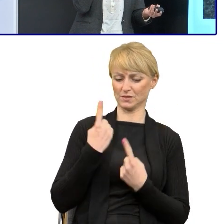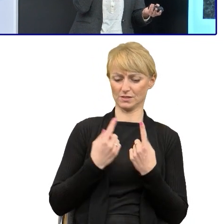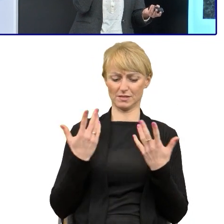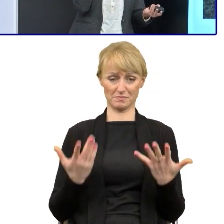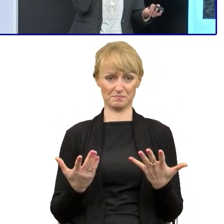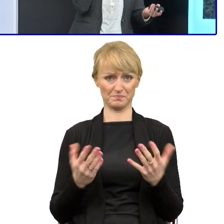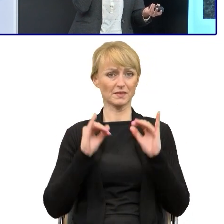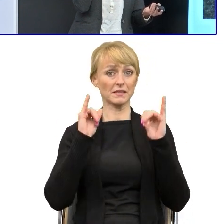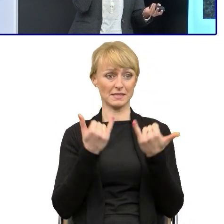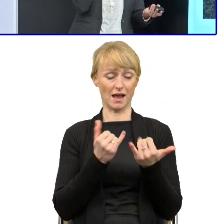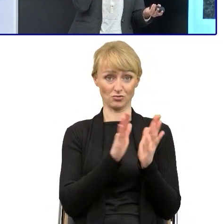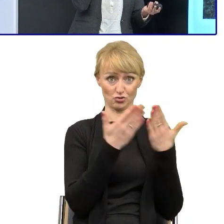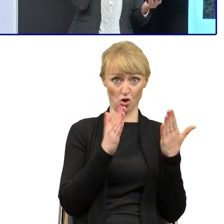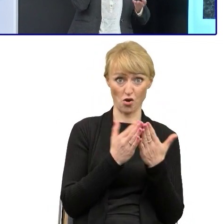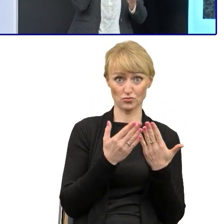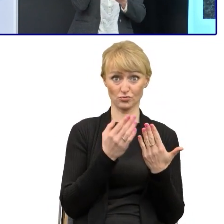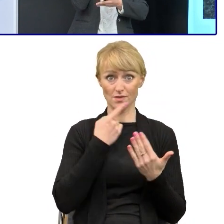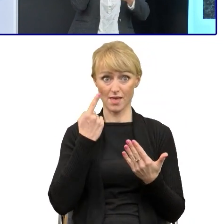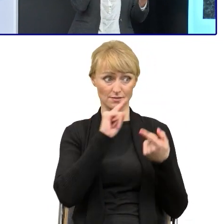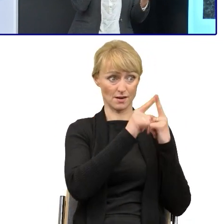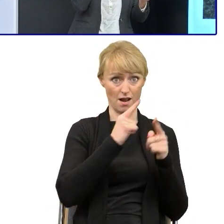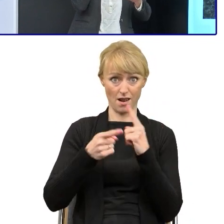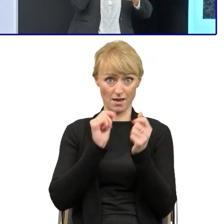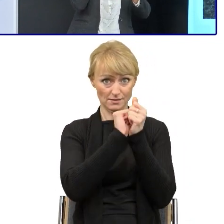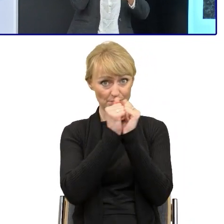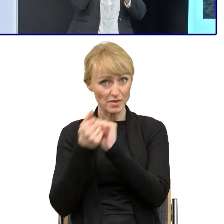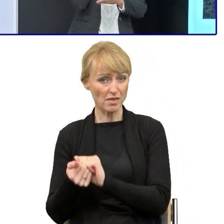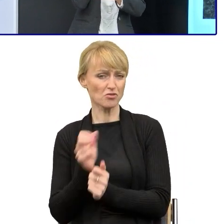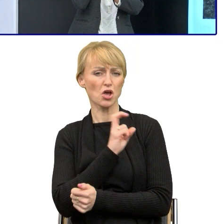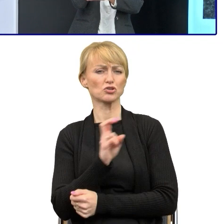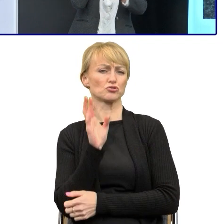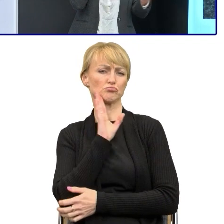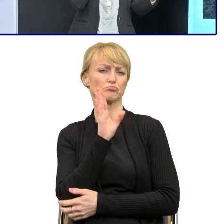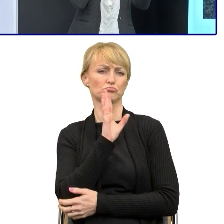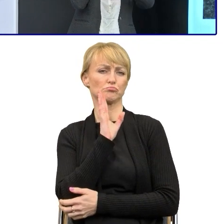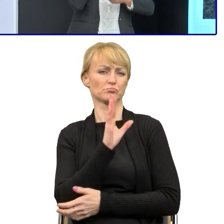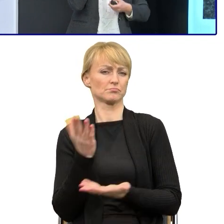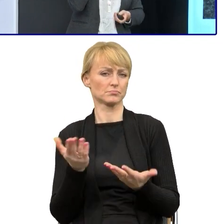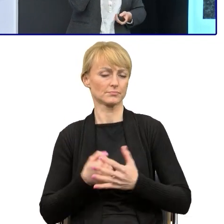naszych czasów i tego czytania, tak, co trochę mi przeszkadza, bo jakoś żadnej nie kończę i zaczynam kolejną.